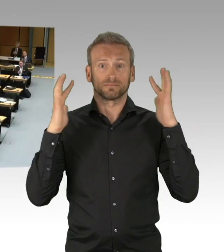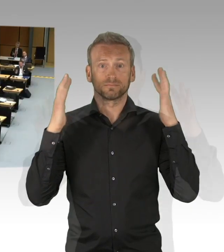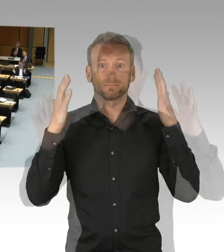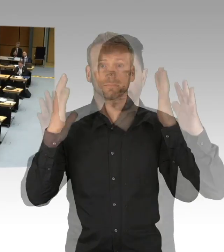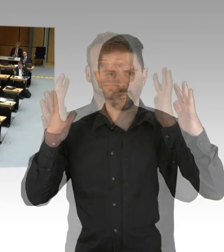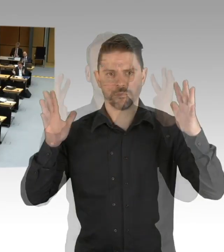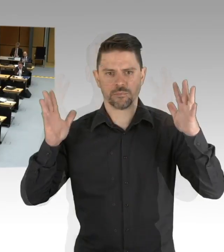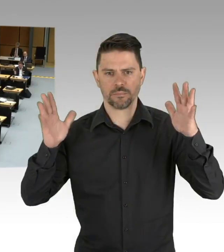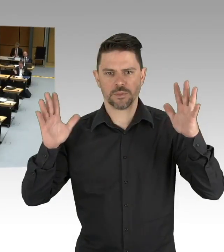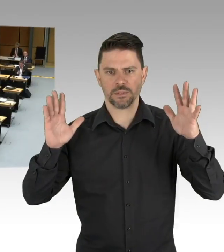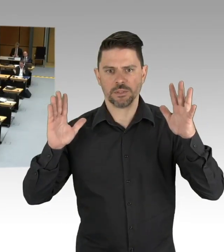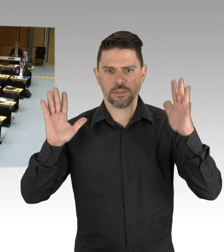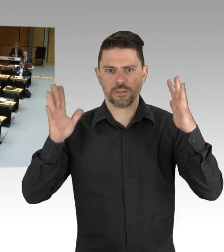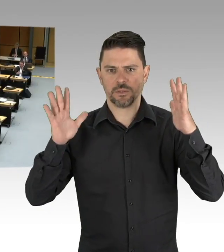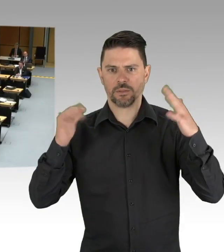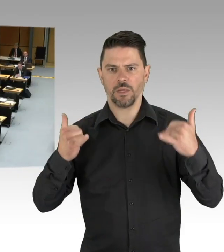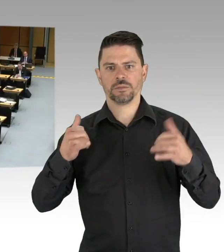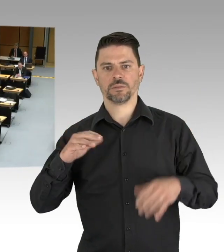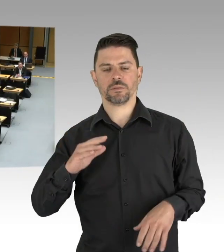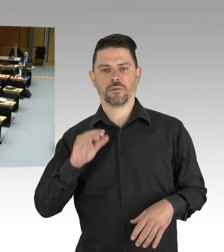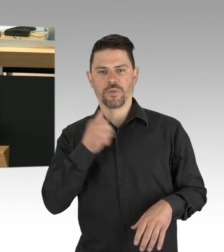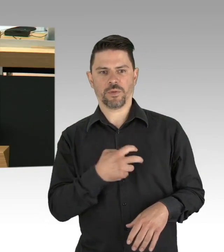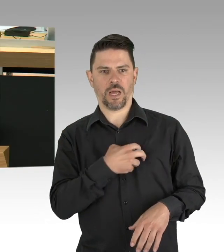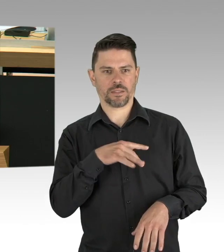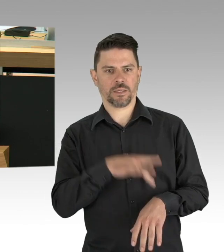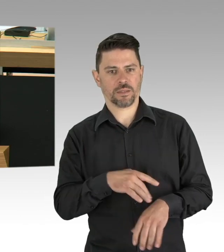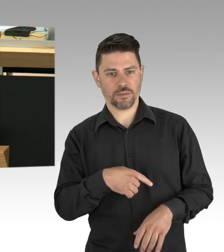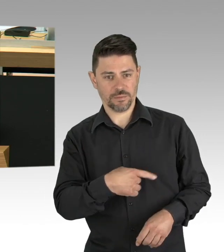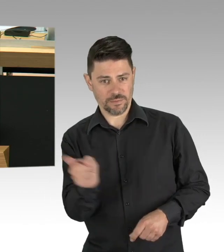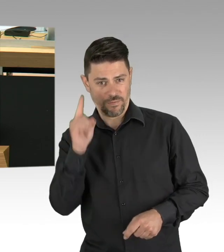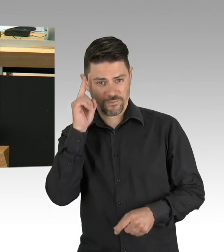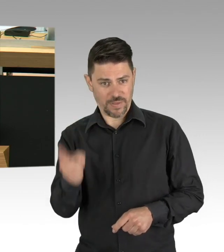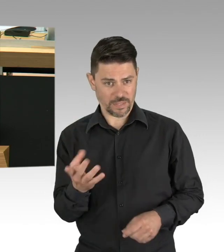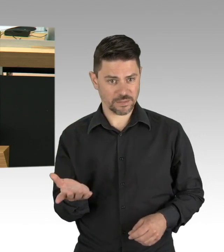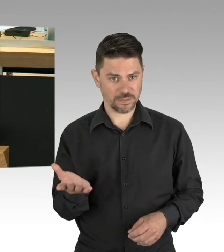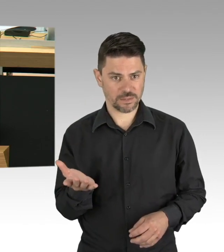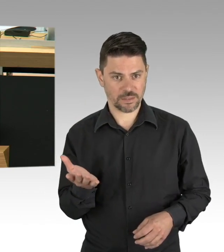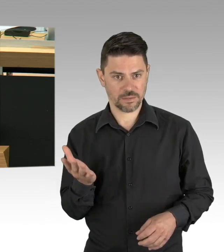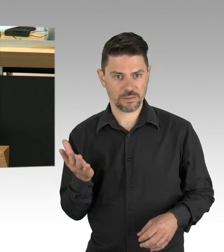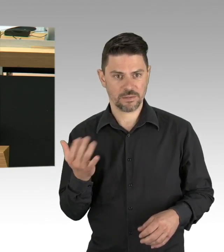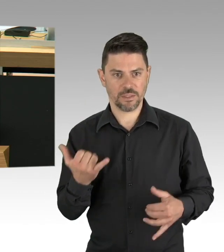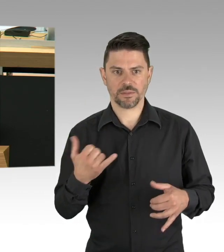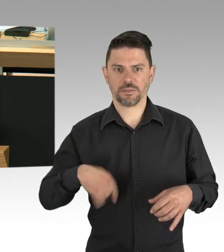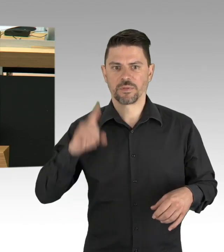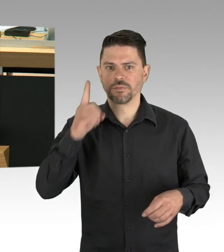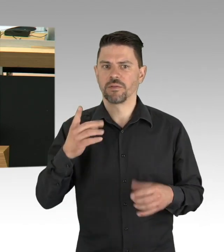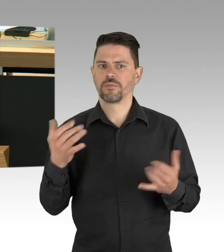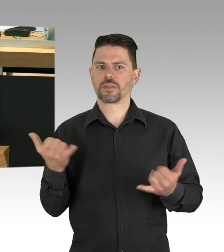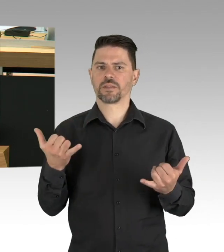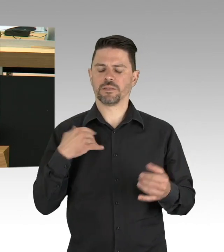Darum kann es stets bei Beibehaltung der Abstandsgebote Masken tragen und Einhaltung der Hygiene- und Desinfizierungsvorgaben, dass ist das worum es geht,